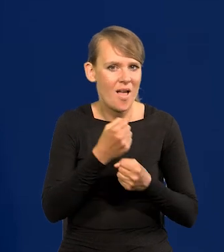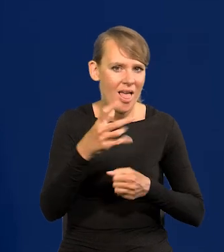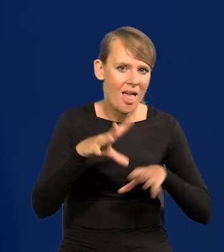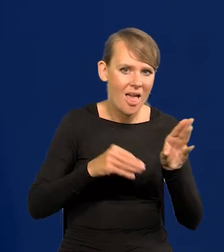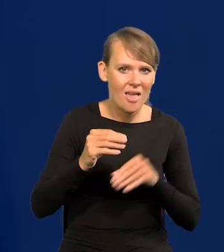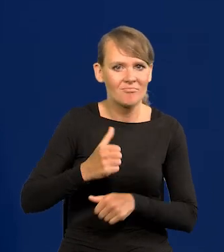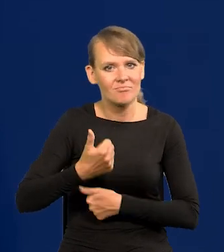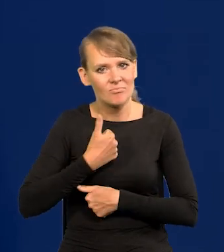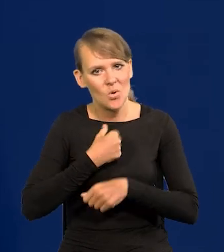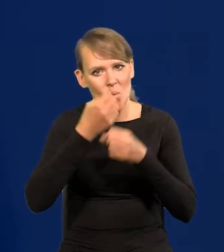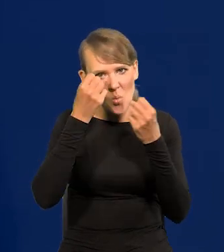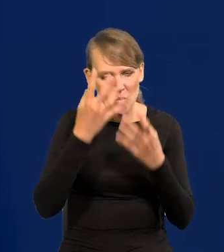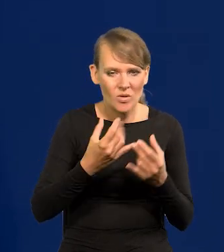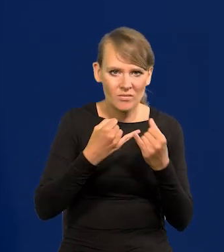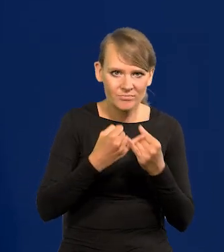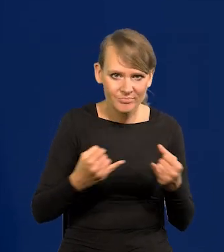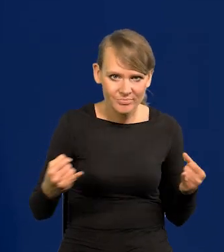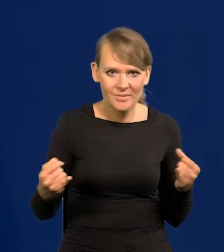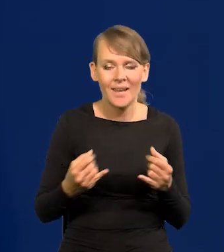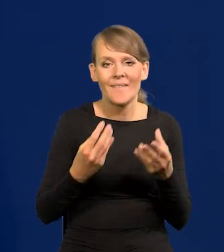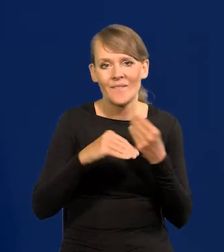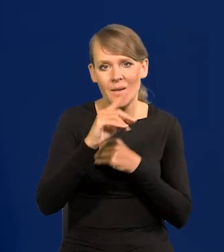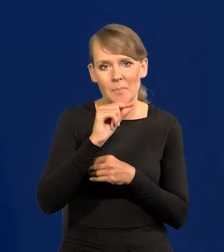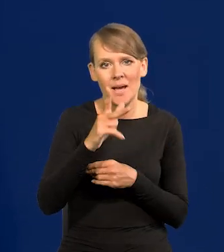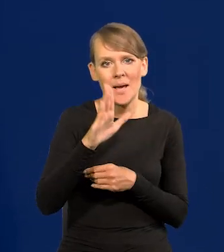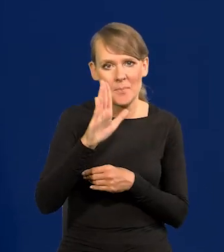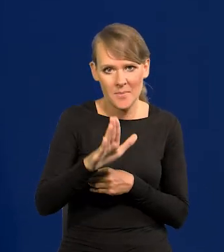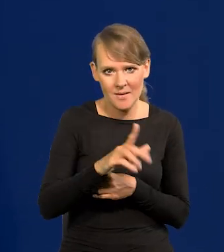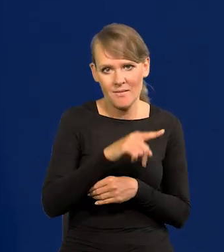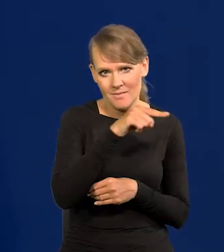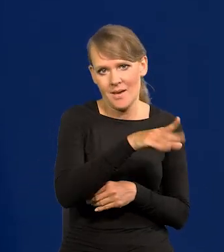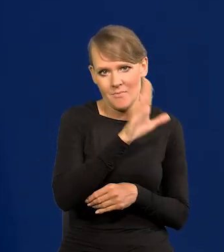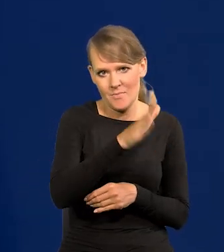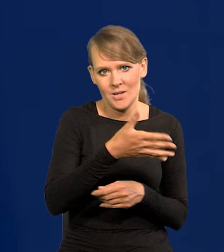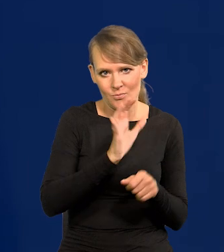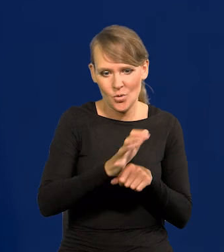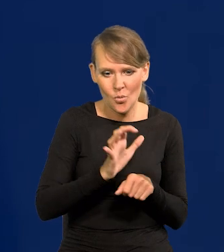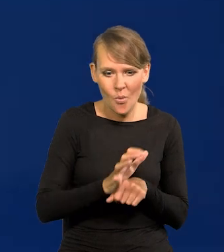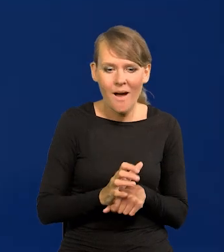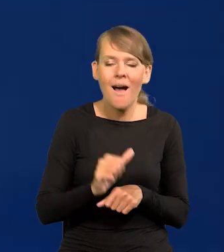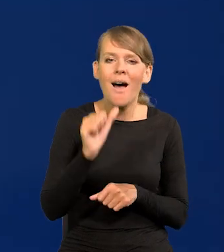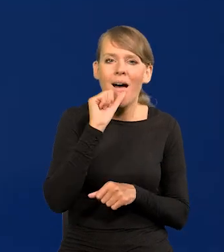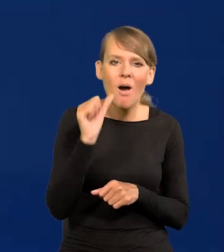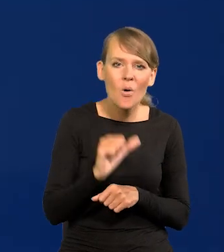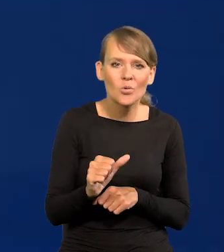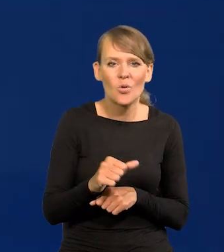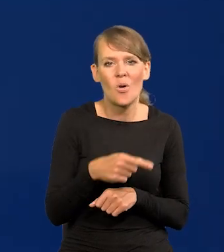militarne i kulturowe i tak dalej, większość PKB tam będzie wytwarzana, a Europa staje się zaściankiem,